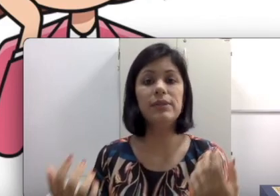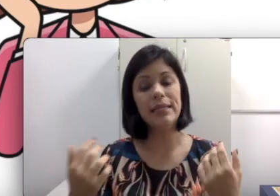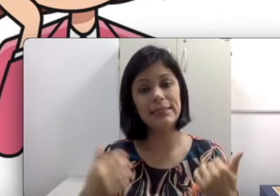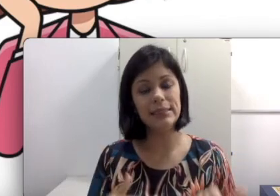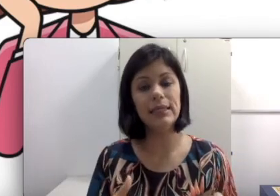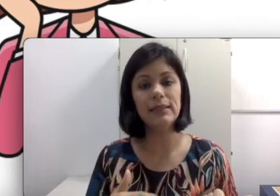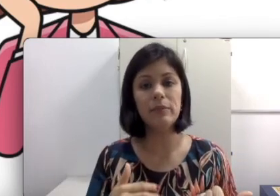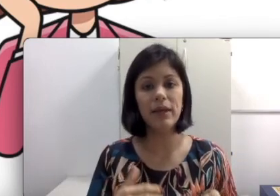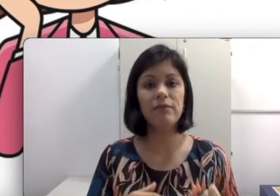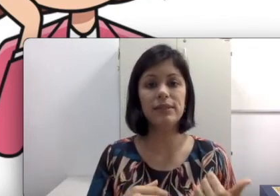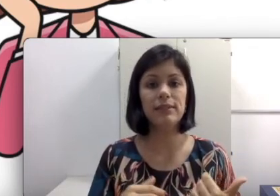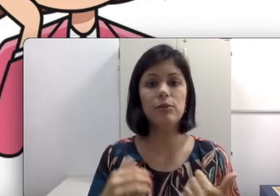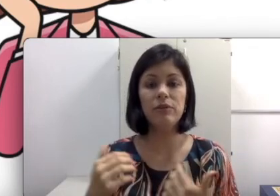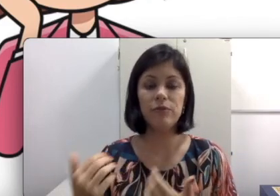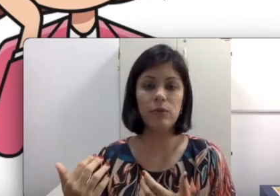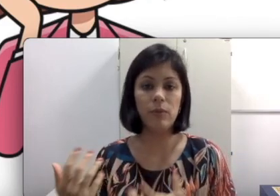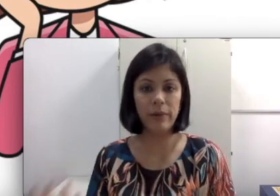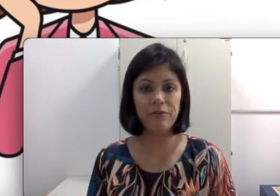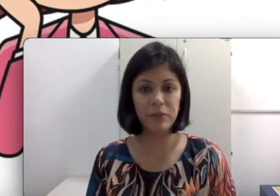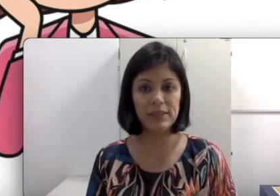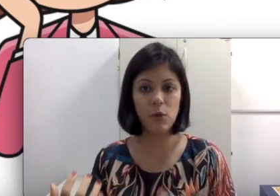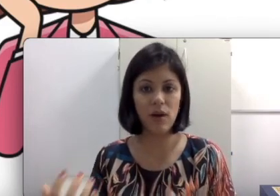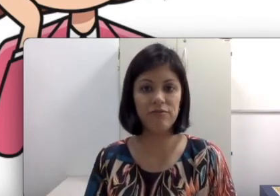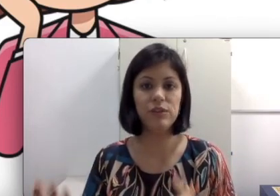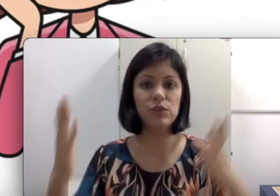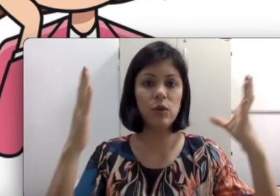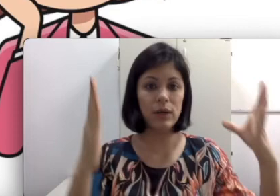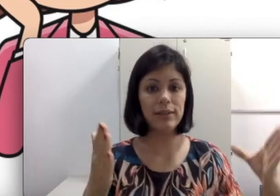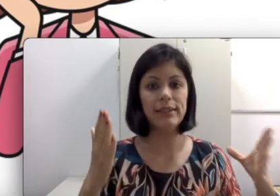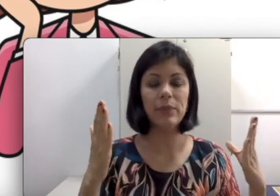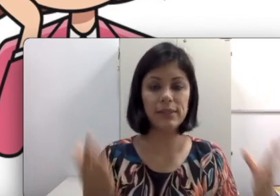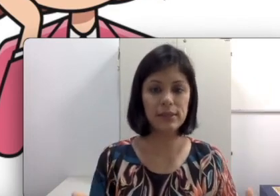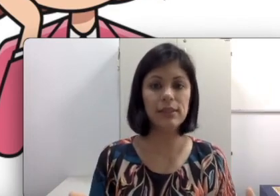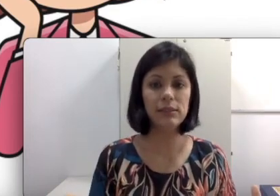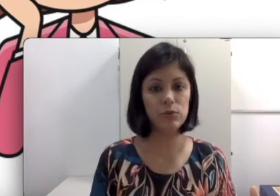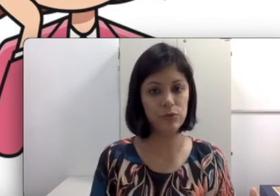e se também você tá dando mais uma informação, aviso, enquanto ele está prestando atenção